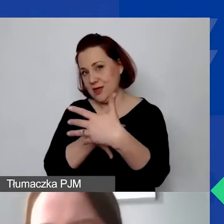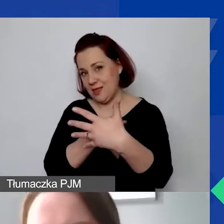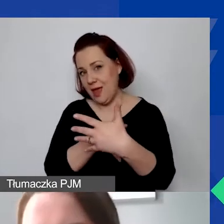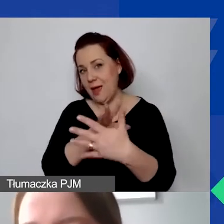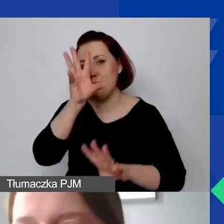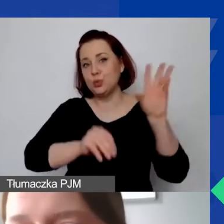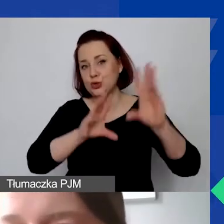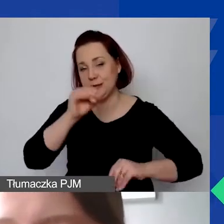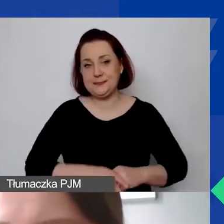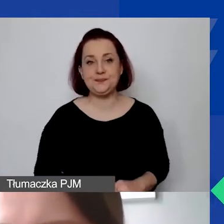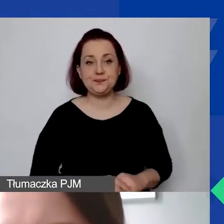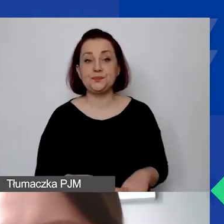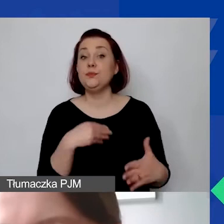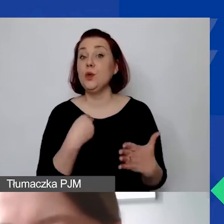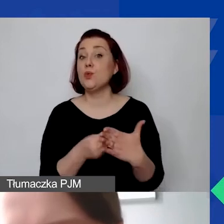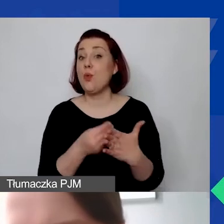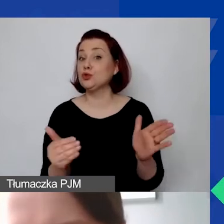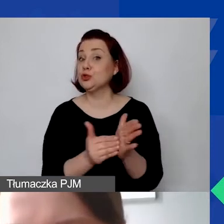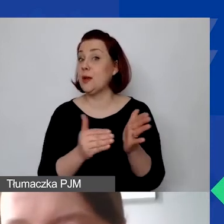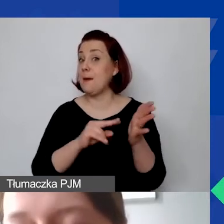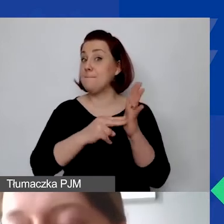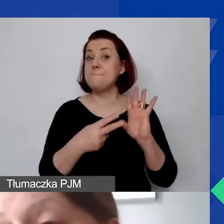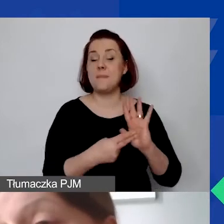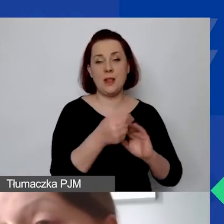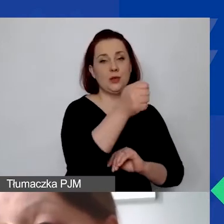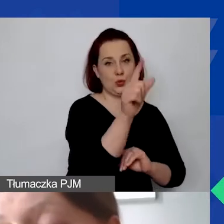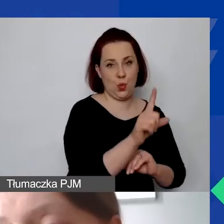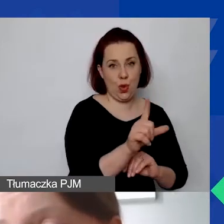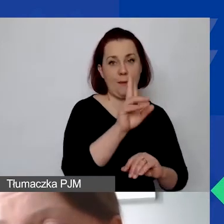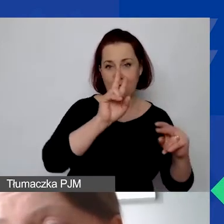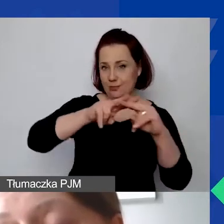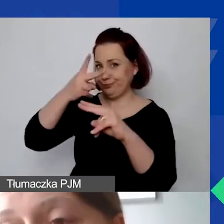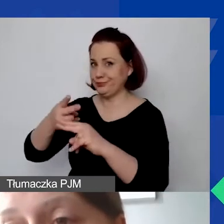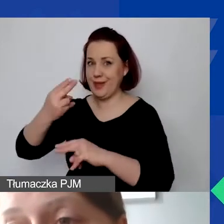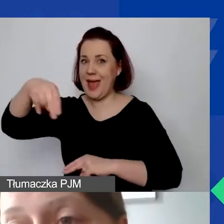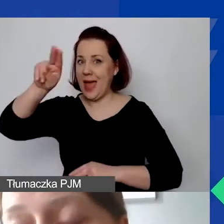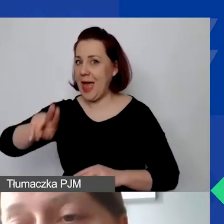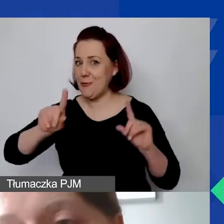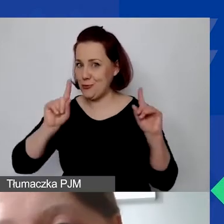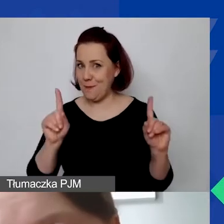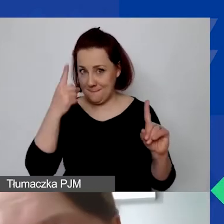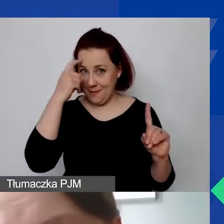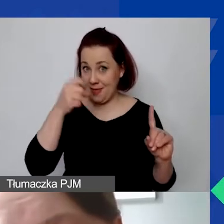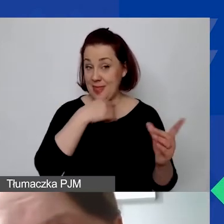Koszty należy zaplanować w złotówkach. Ale potem przeliczamy je na euro. Proszę pamiętać, że my przyznajemy dotacje w euro